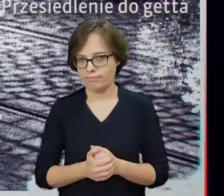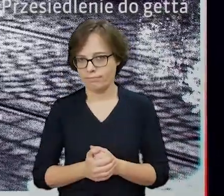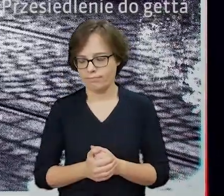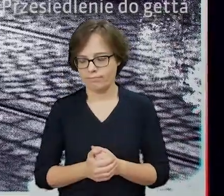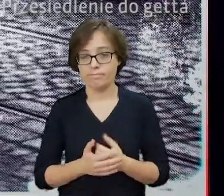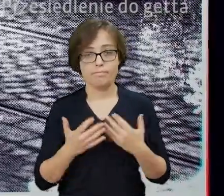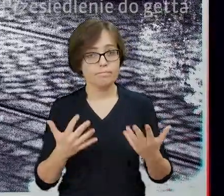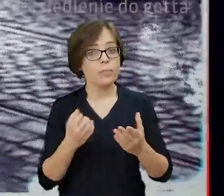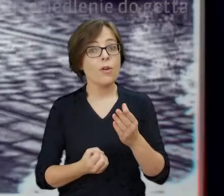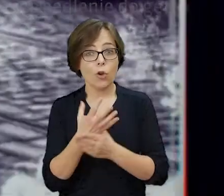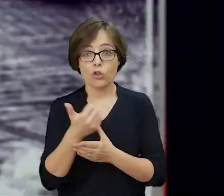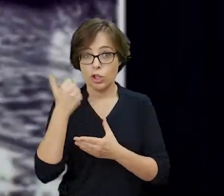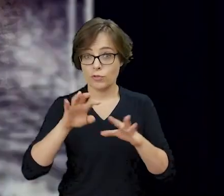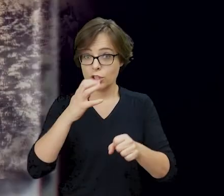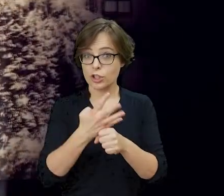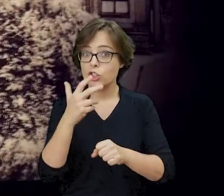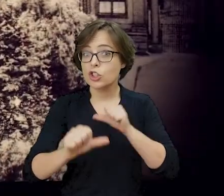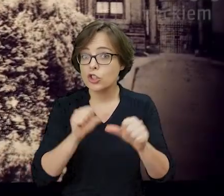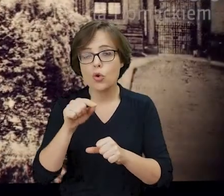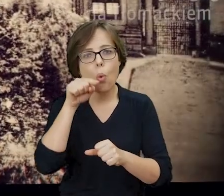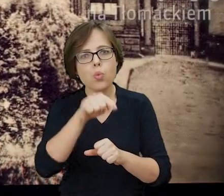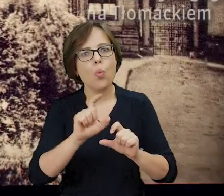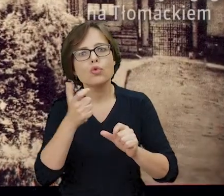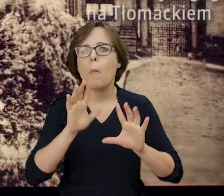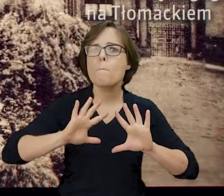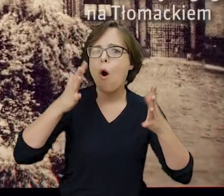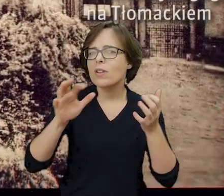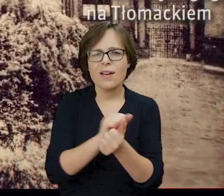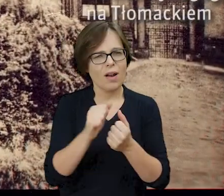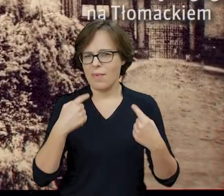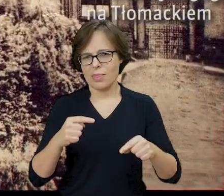Chociaż wiosną 1943 roku nie toczyły się tutaj żadne walki powstańcze,